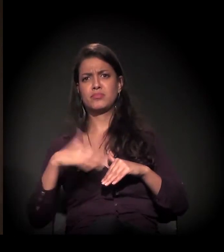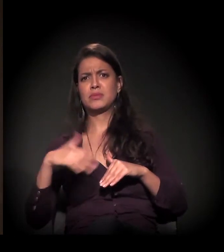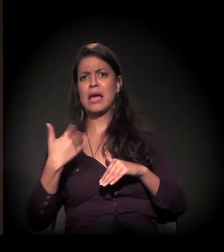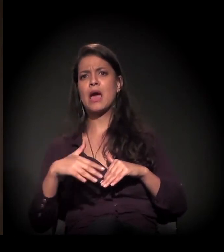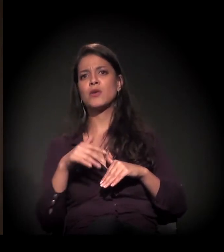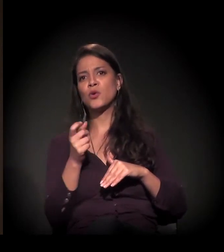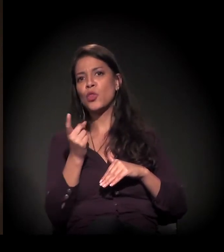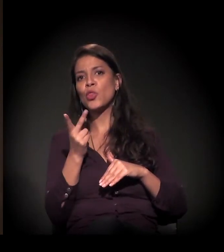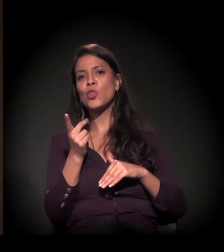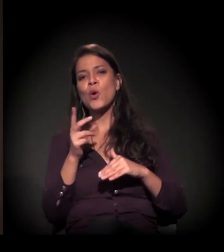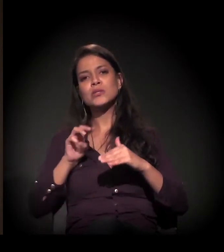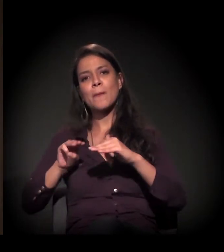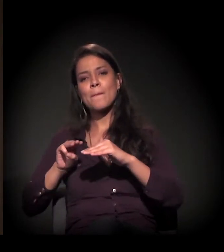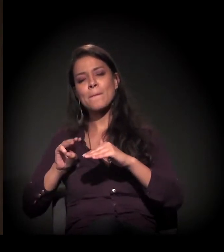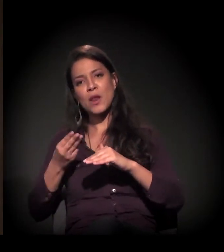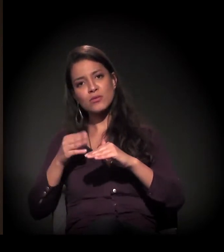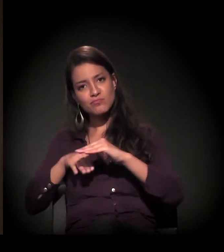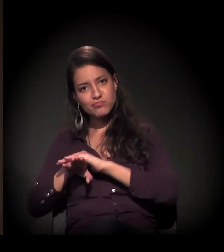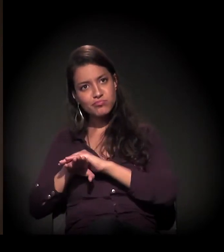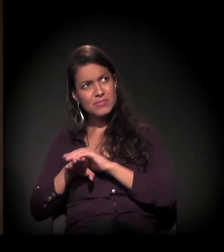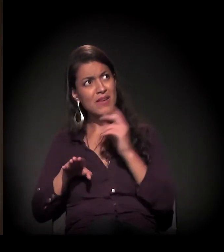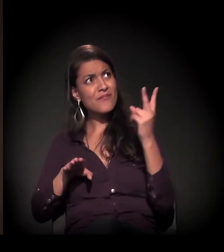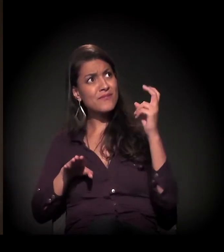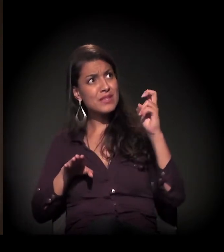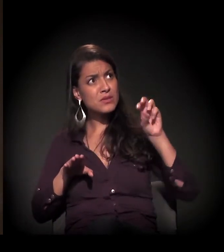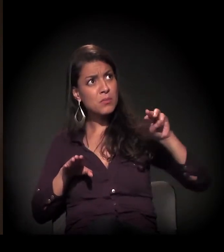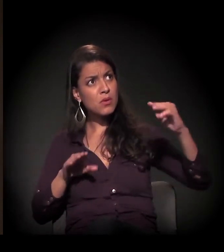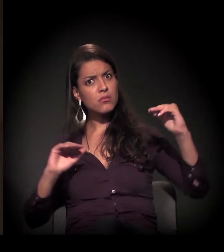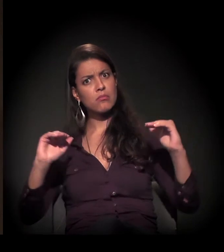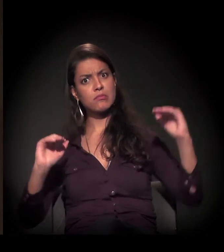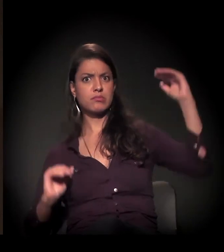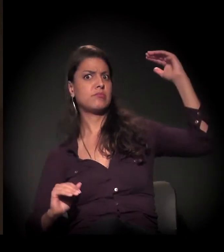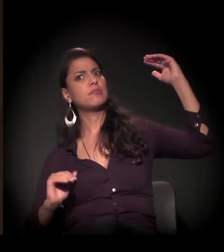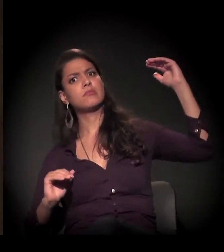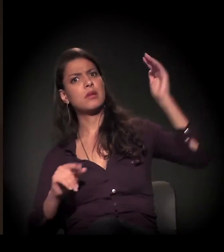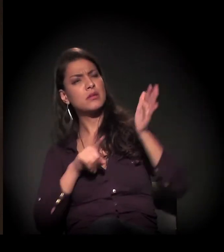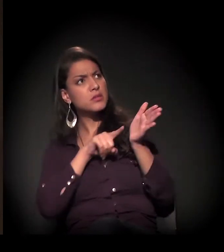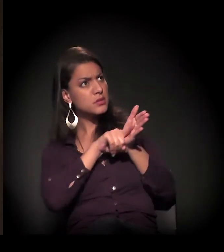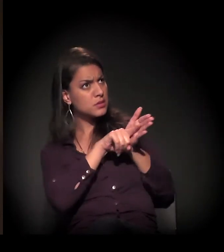Muito acima. Nós estamos questionando essa perícia, essa avaliação...